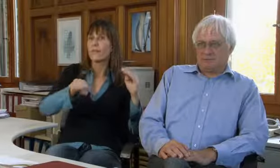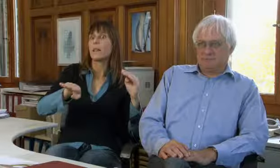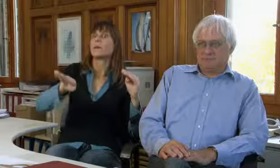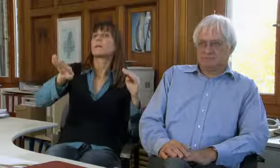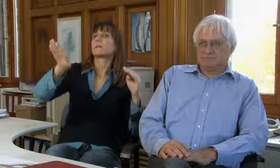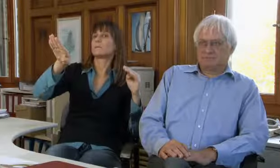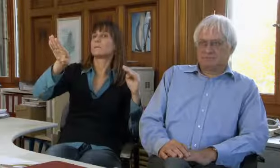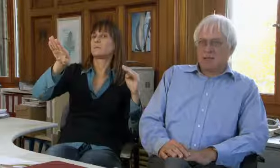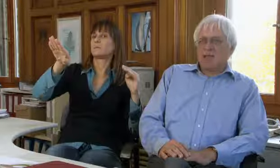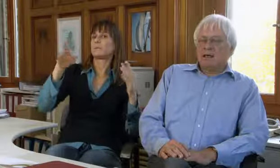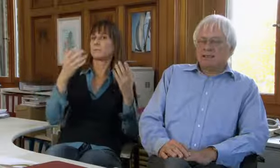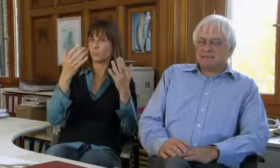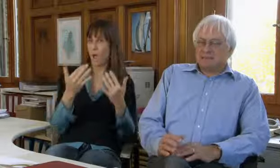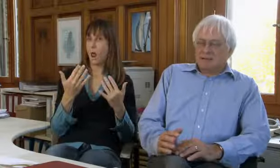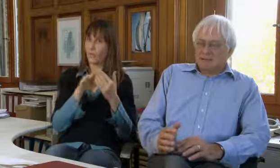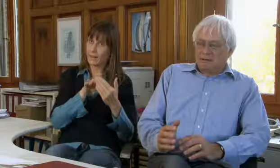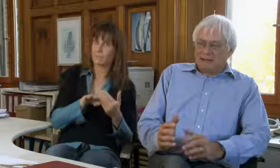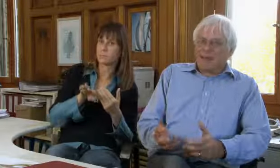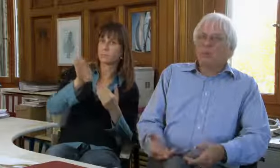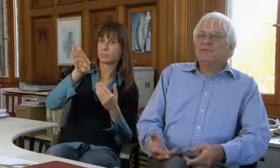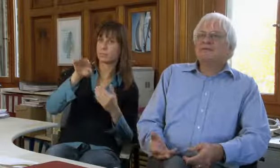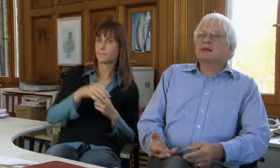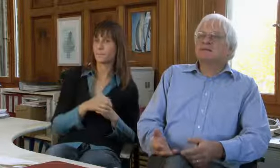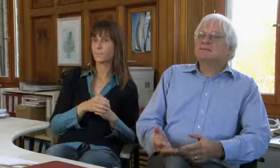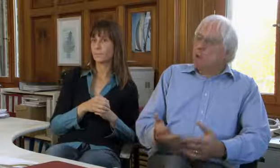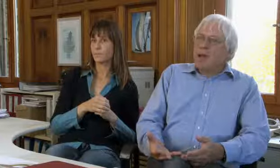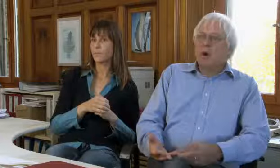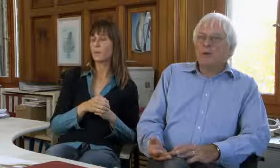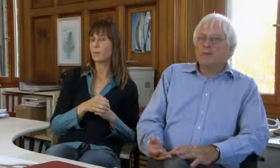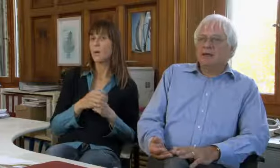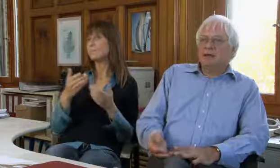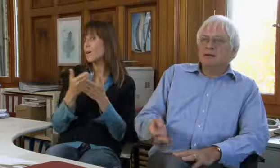steigen die Zahlen wieder.